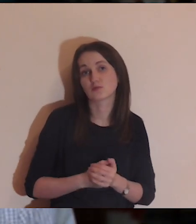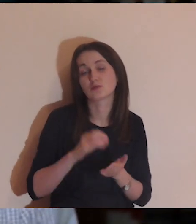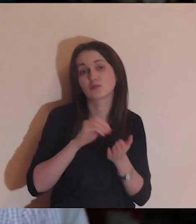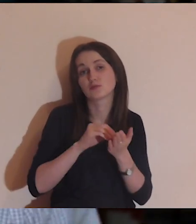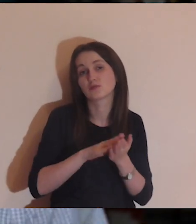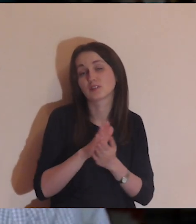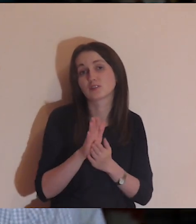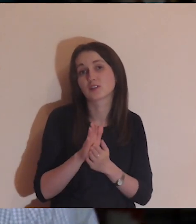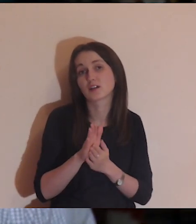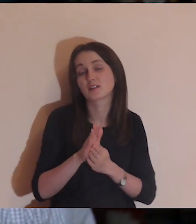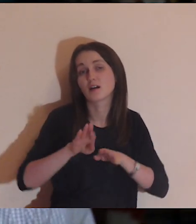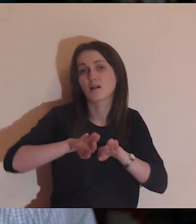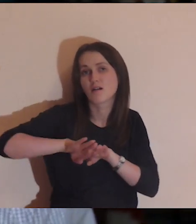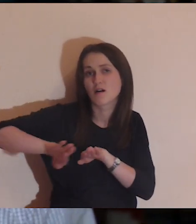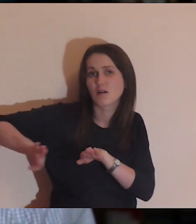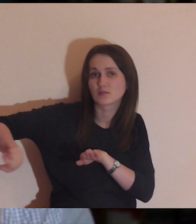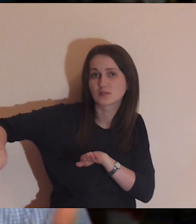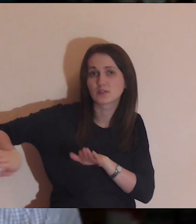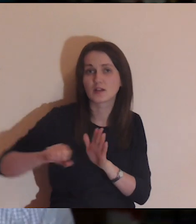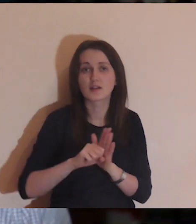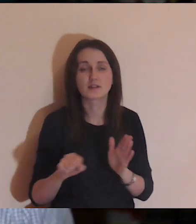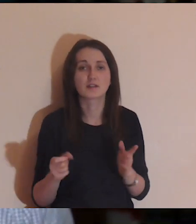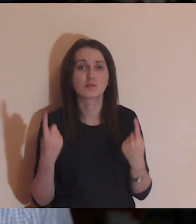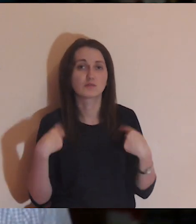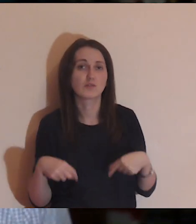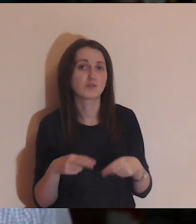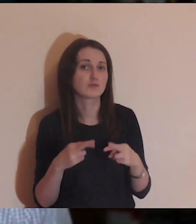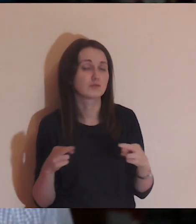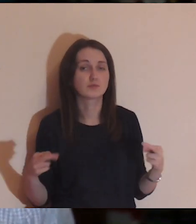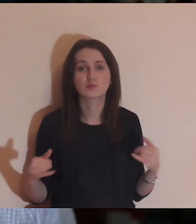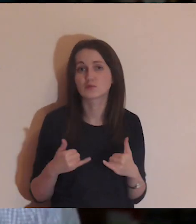w doświadczeniu oddzielenia od innych osób.